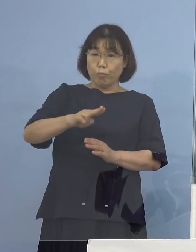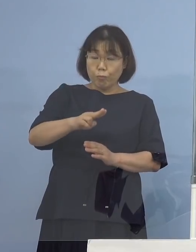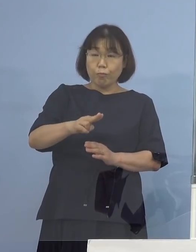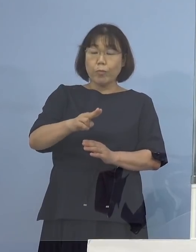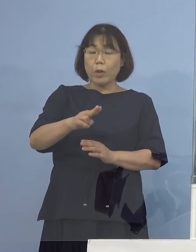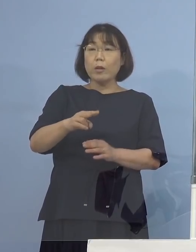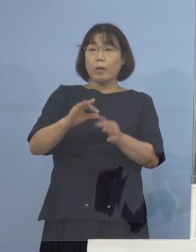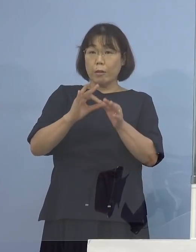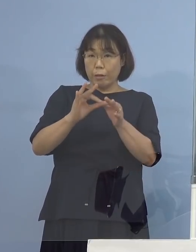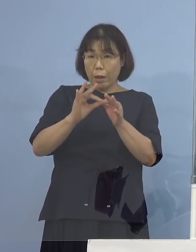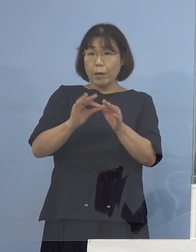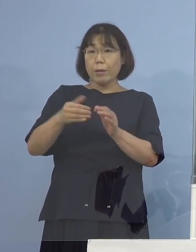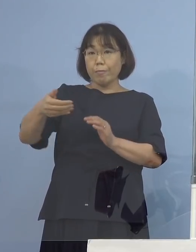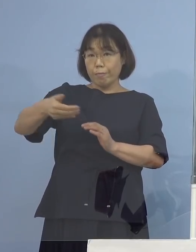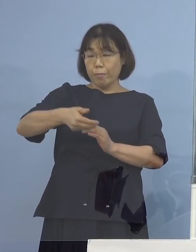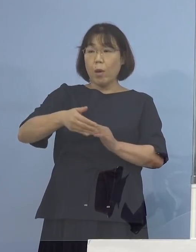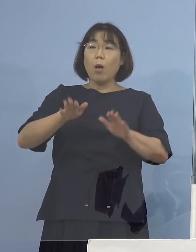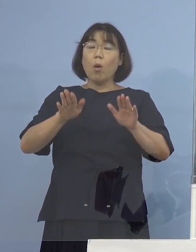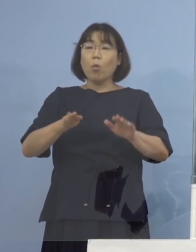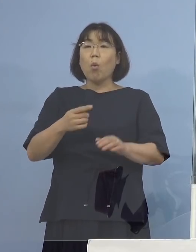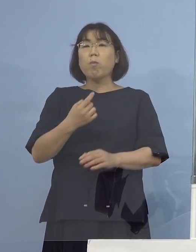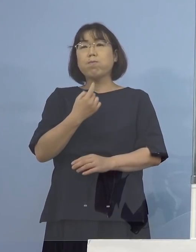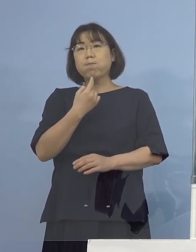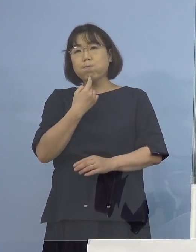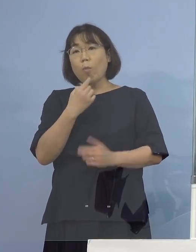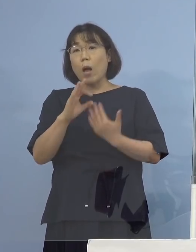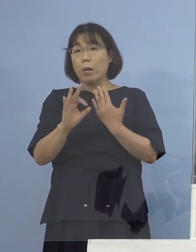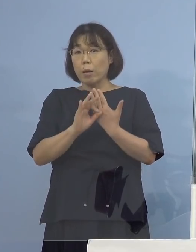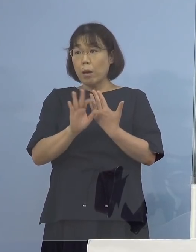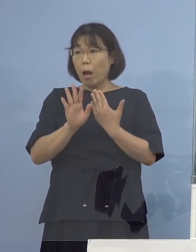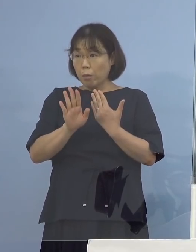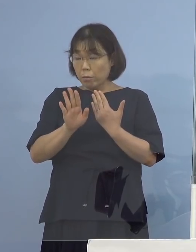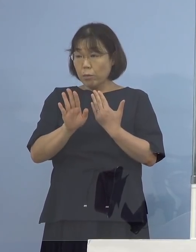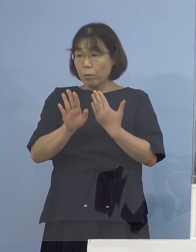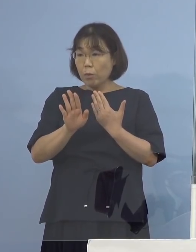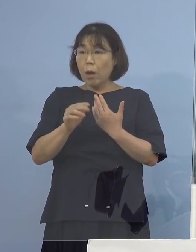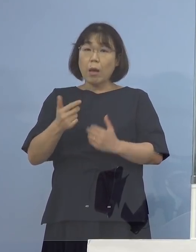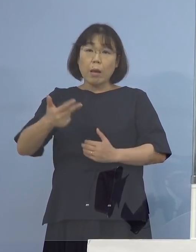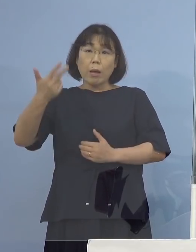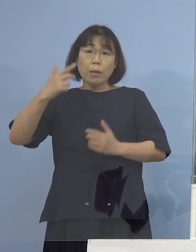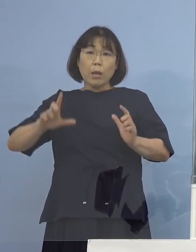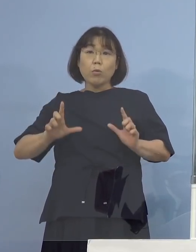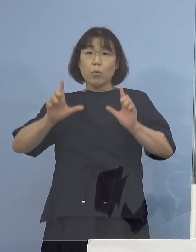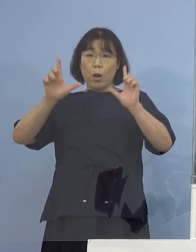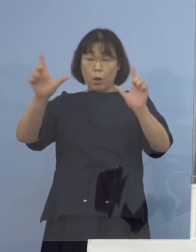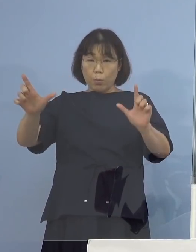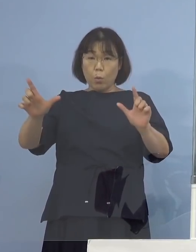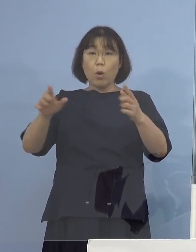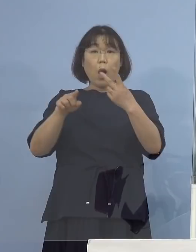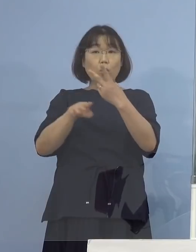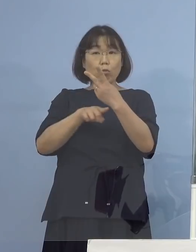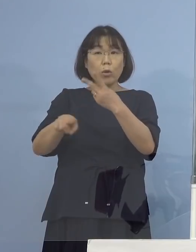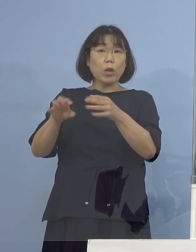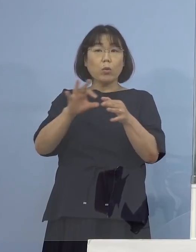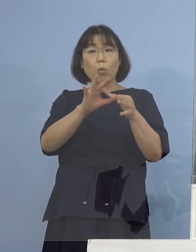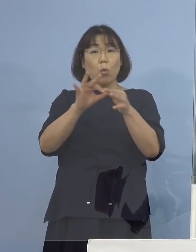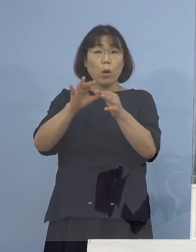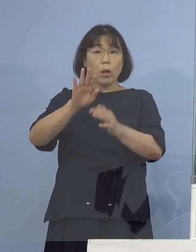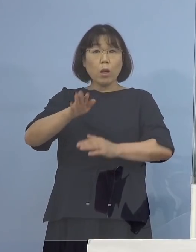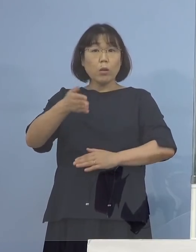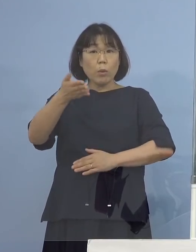今回の疑い事例については 先週発表があったお二方との関連はあるのでしょうか